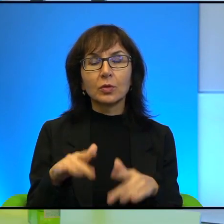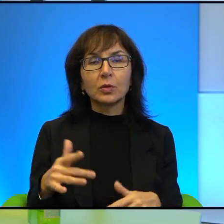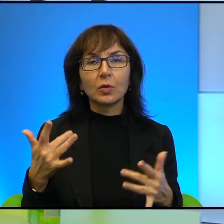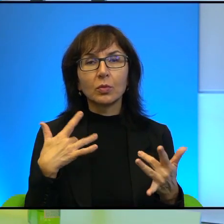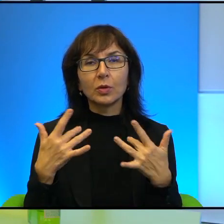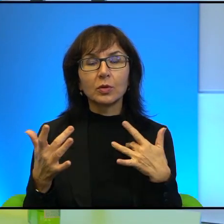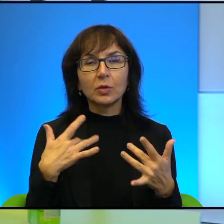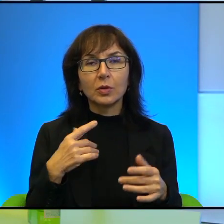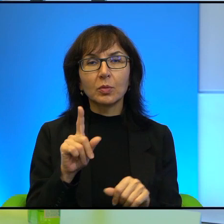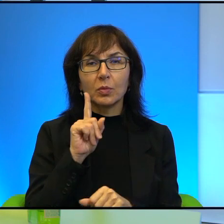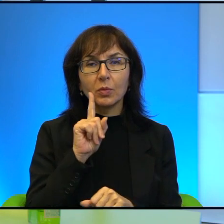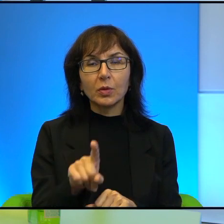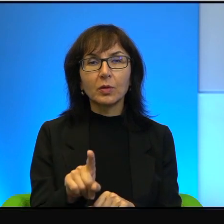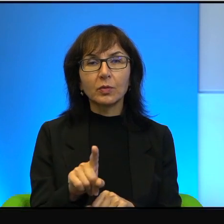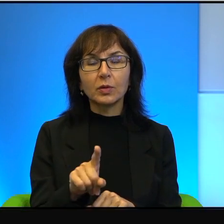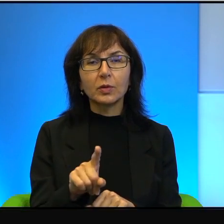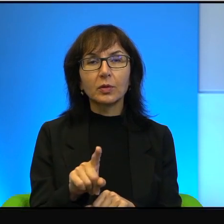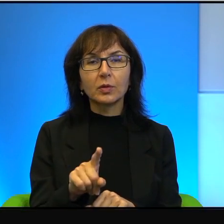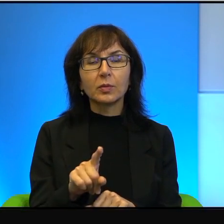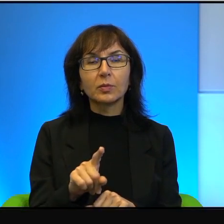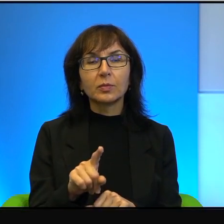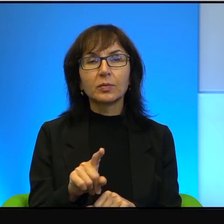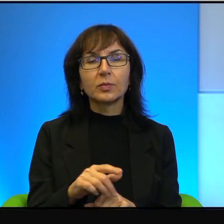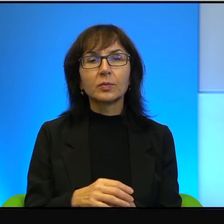No to prawda, to prawda, tak to jest właśnie, tak to jest.